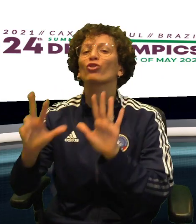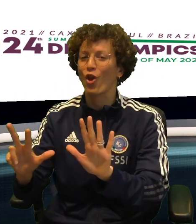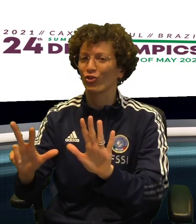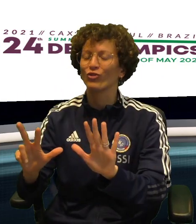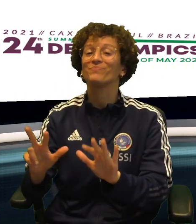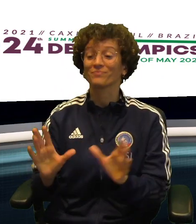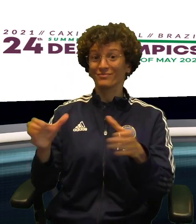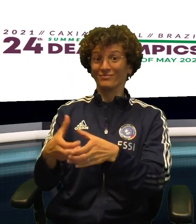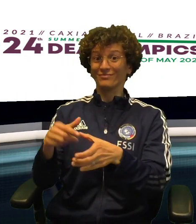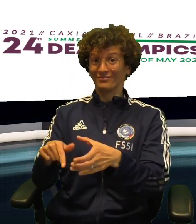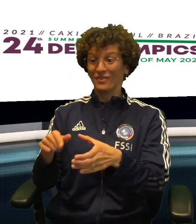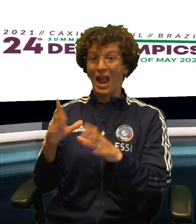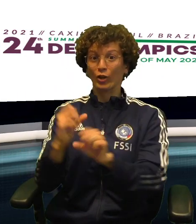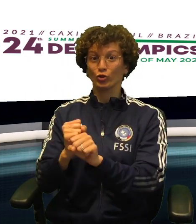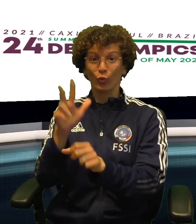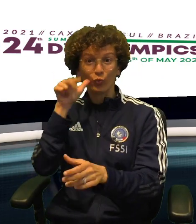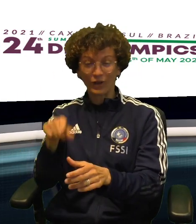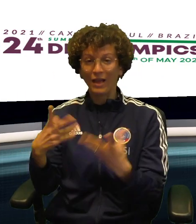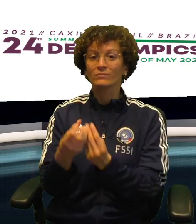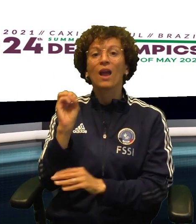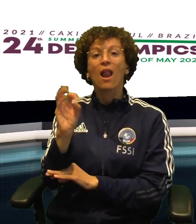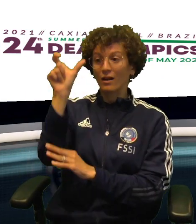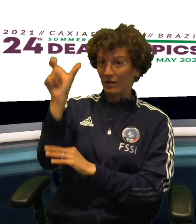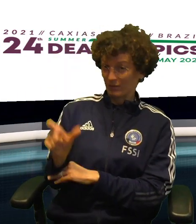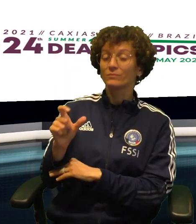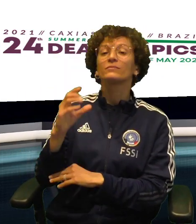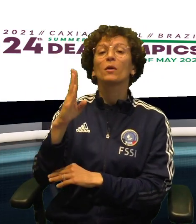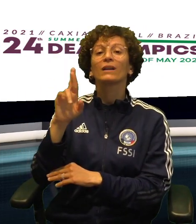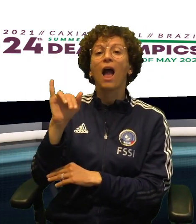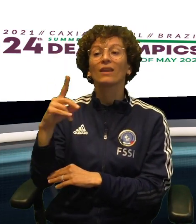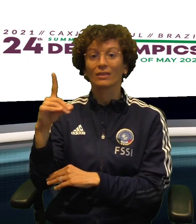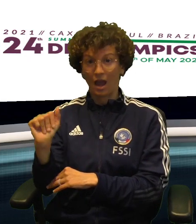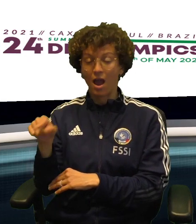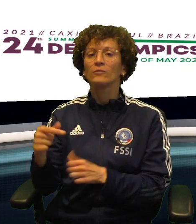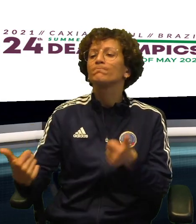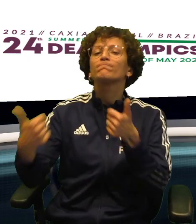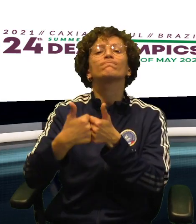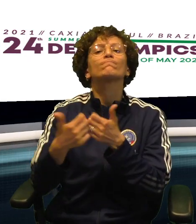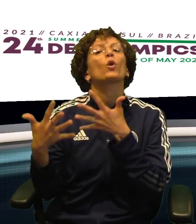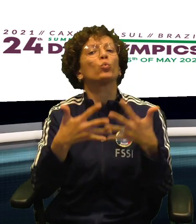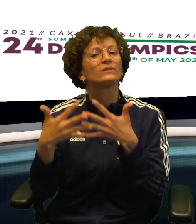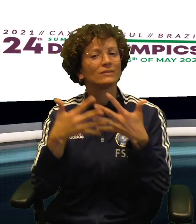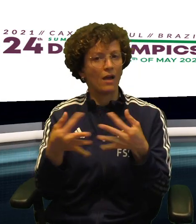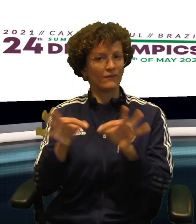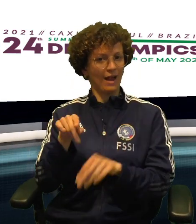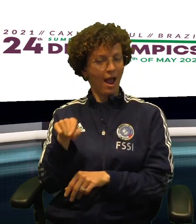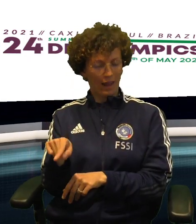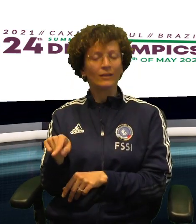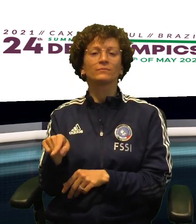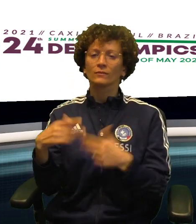PER FERMARE L'AVVERSARIA PIU' FORTE, E' FINITA 73-58 E ADESSO PER LE AZZURRE DI COACH SARA BRAIDA